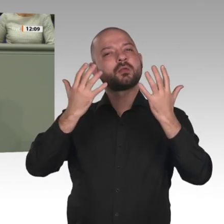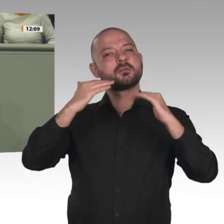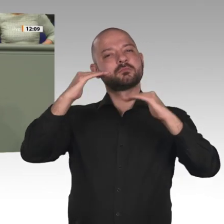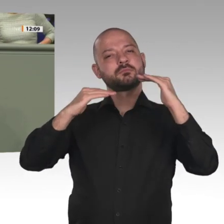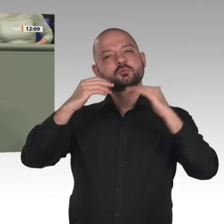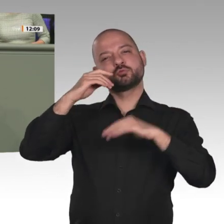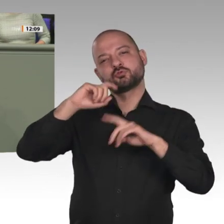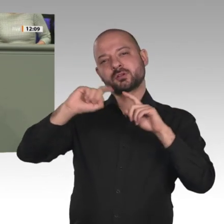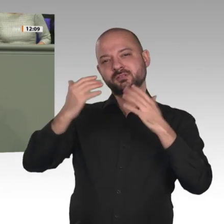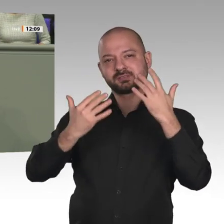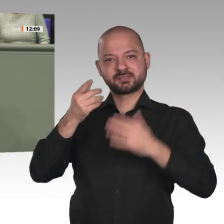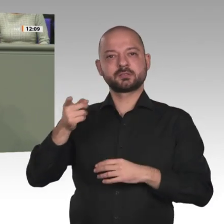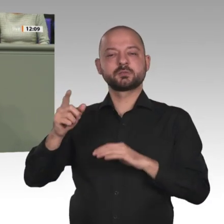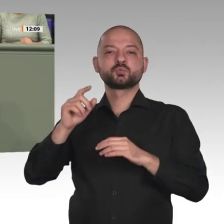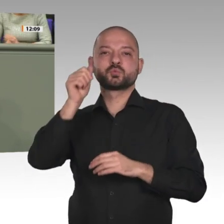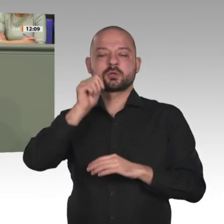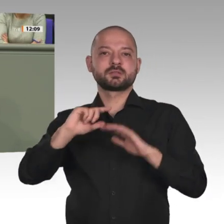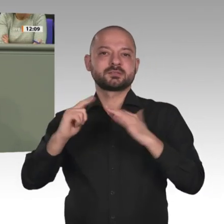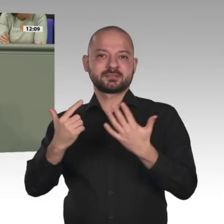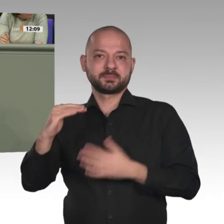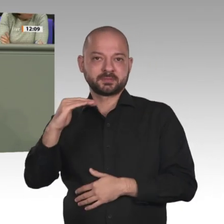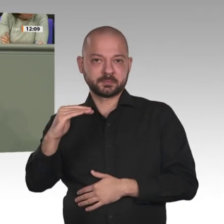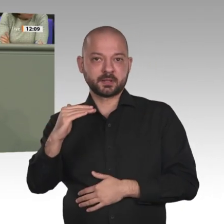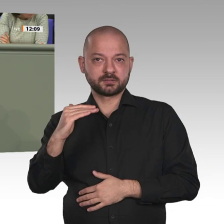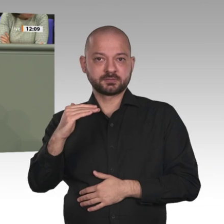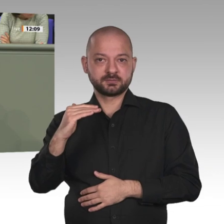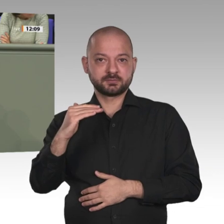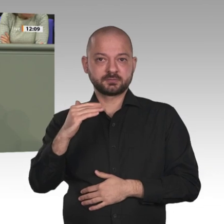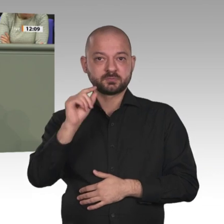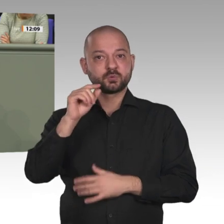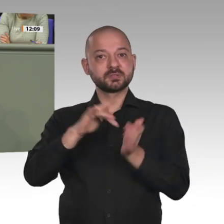fängt in der Regel vor ihrem elften Lebensjahr an. Danach beginnt ein lebenslanges Leiden